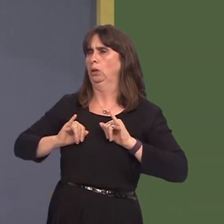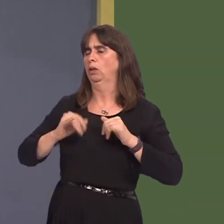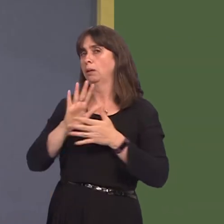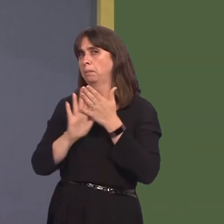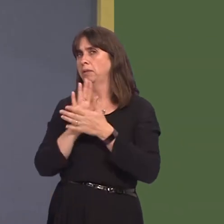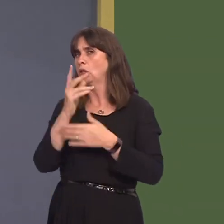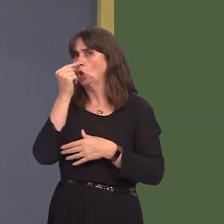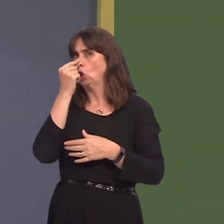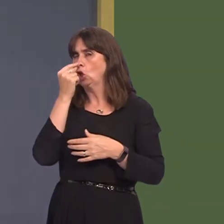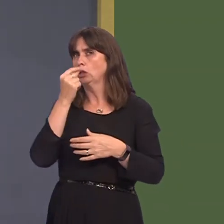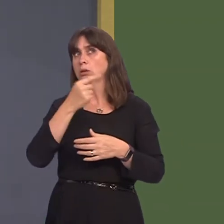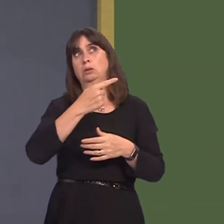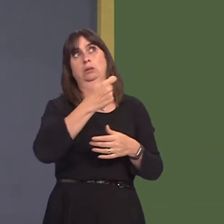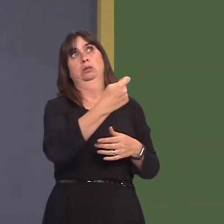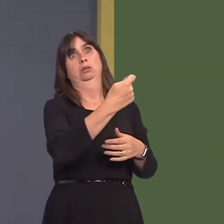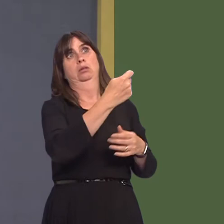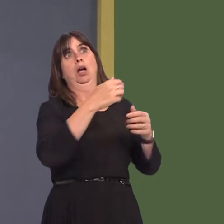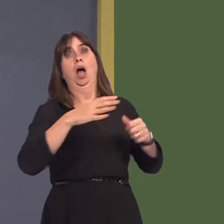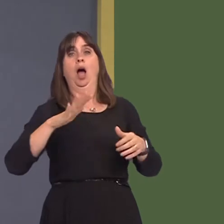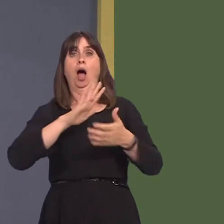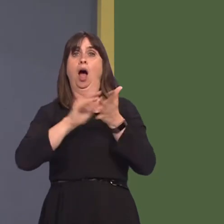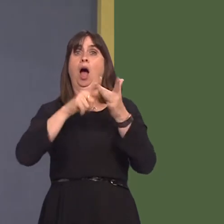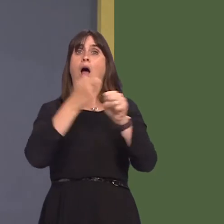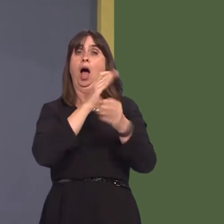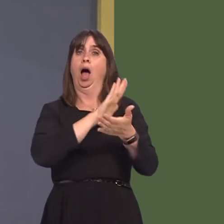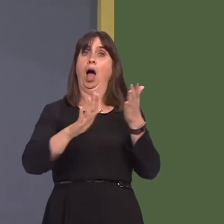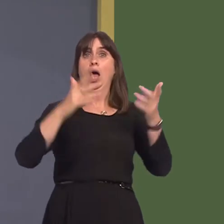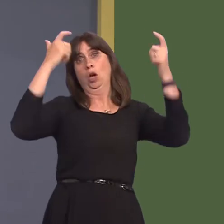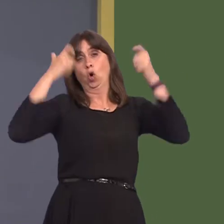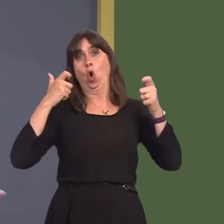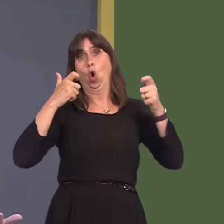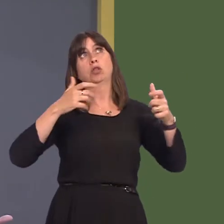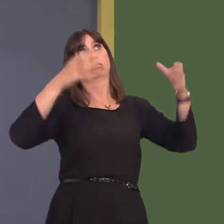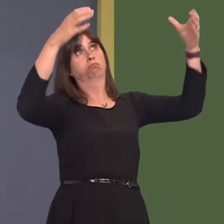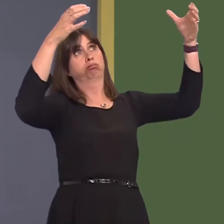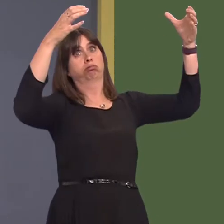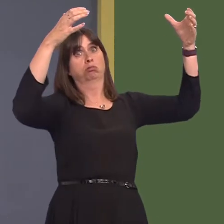for further legal action in the High Court hanging over us if we are not seen to be addressing